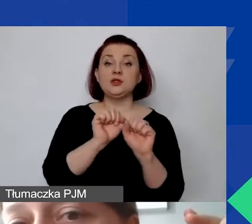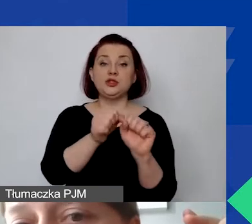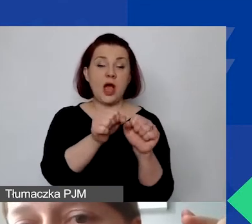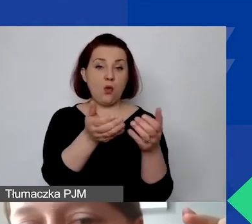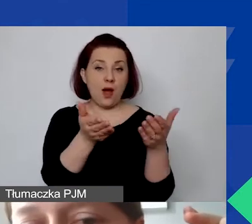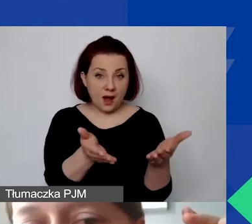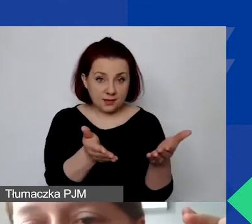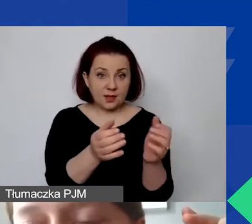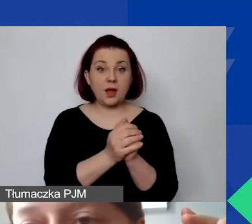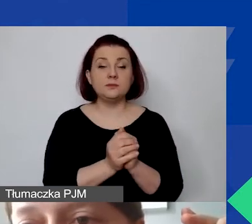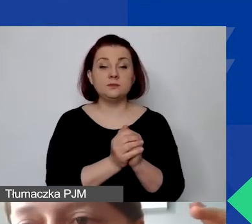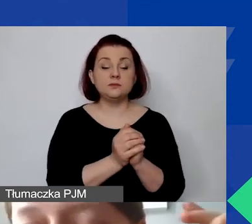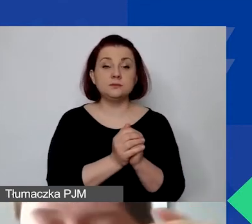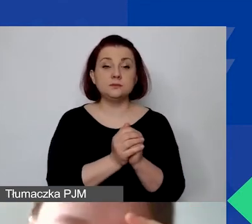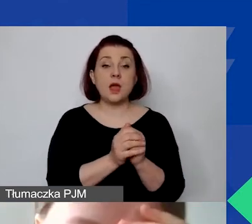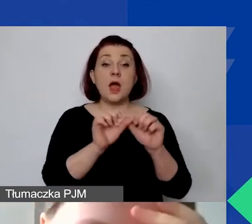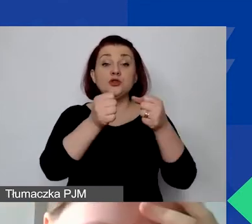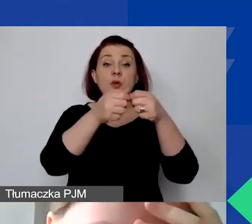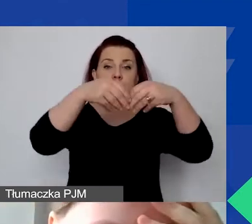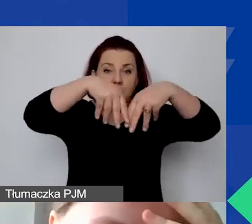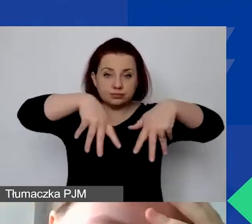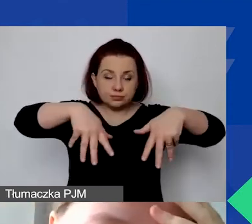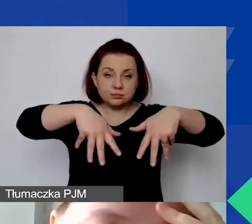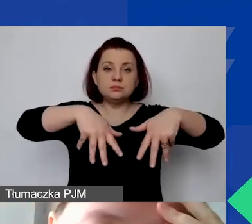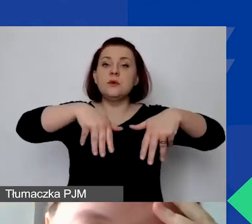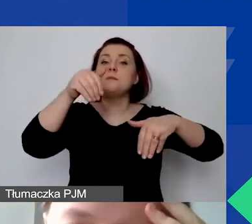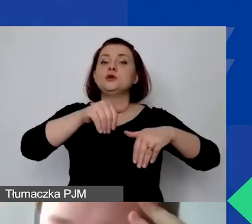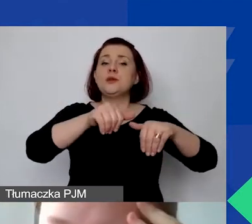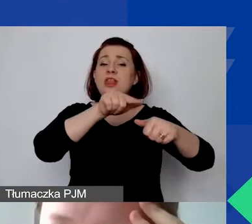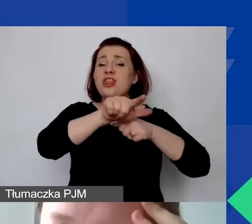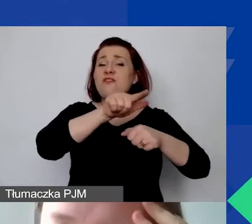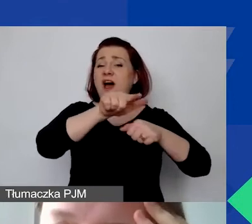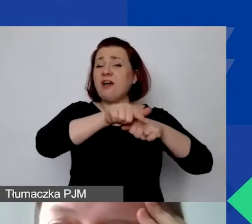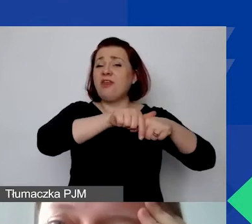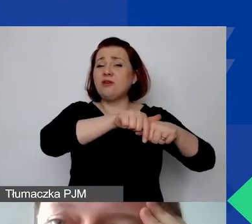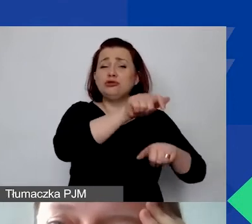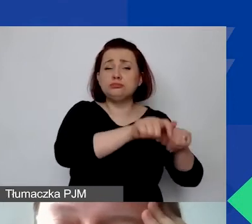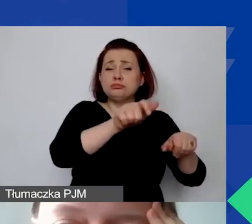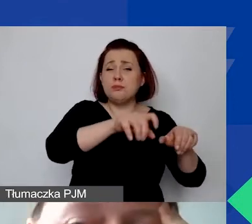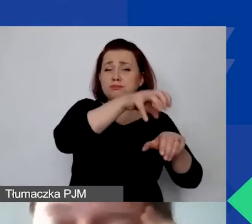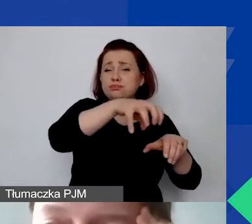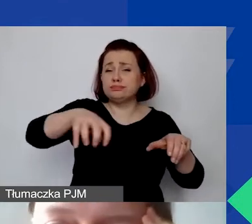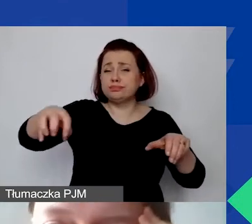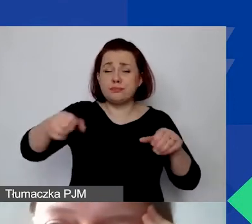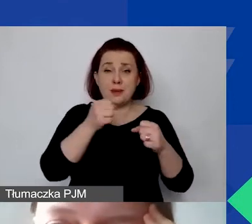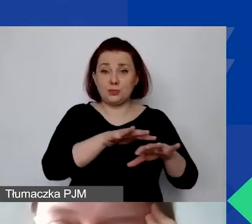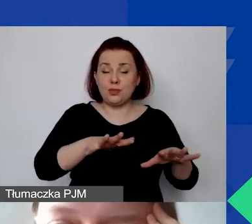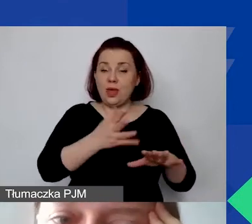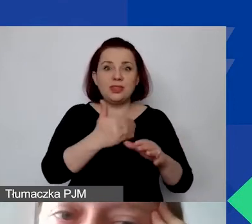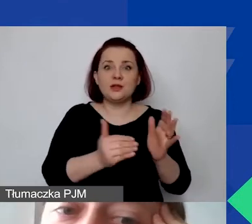W ramach działań możemy mieć aż 12 pozycji budżetowych. To jest bardzo dużo. Nie trzeba ich wszystkich wykorzystać.